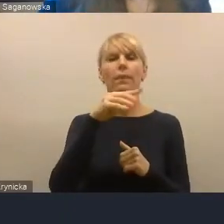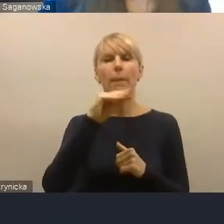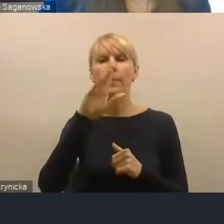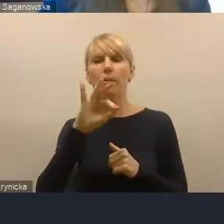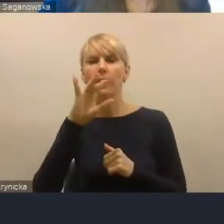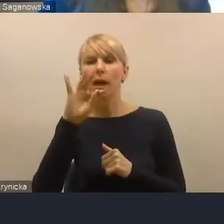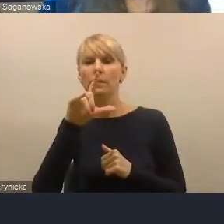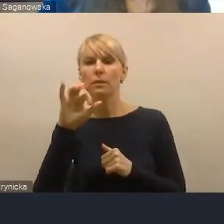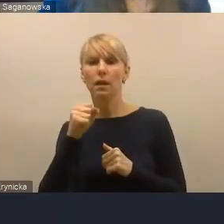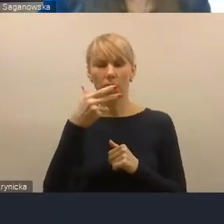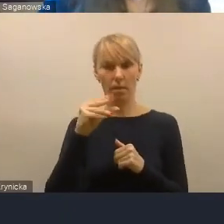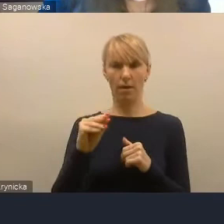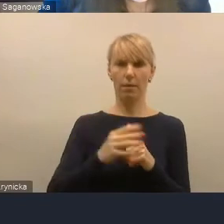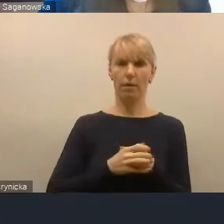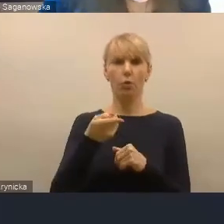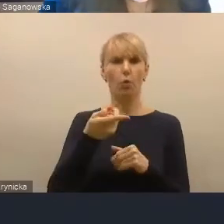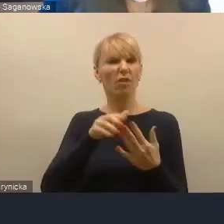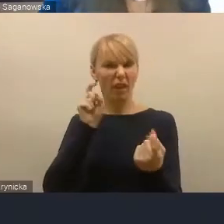czymś zdecydowanie antysamorządowym